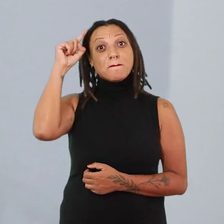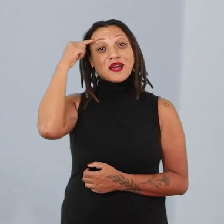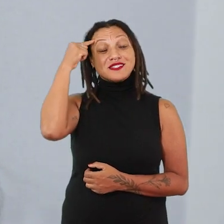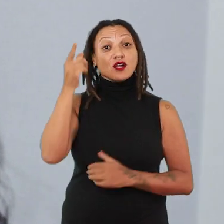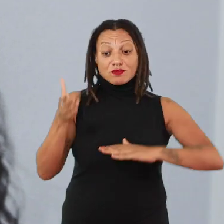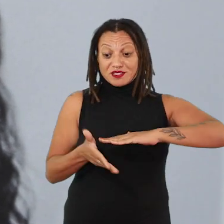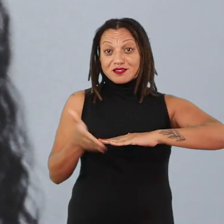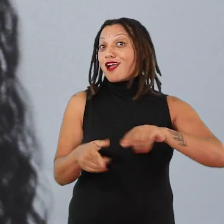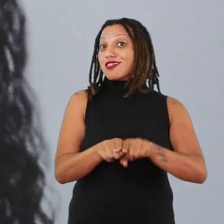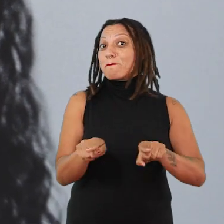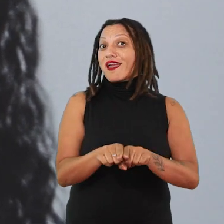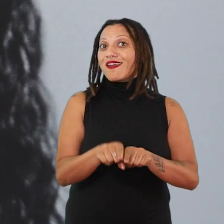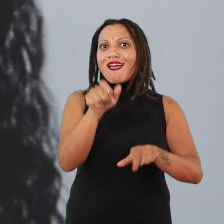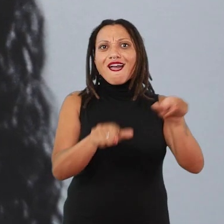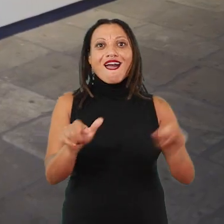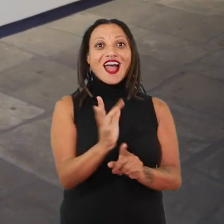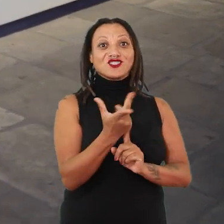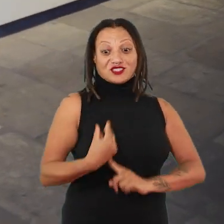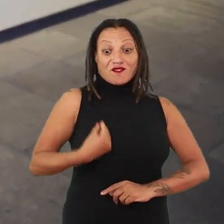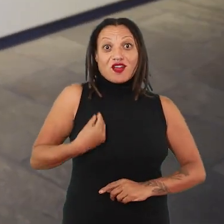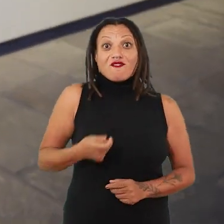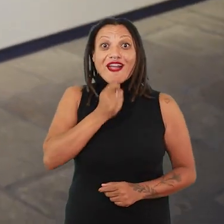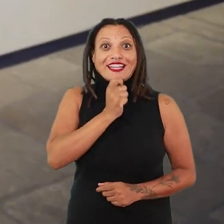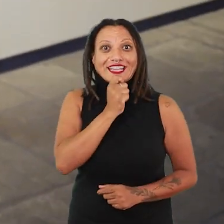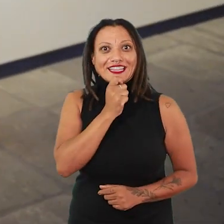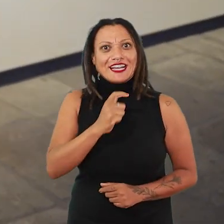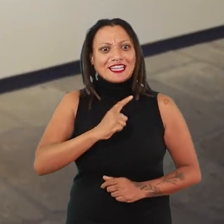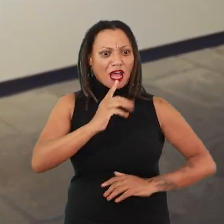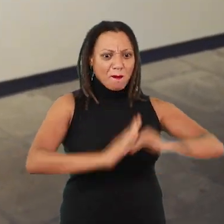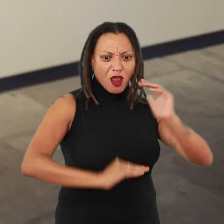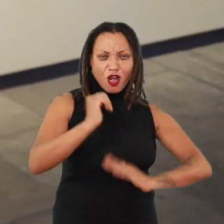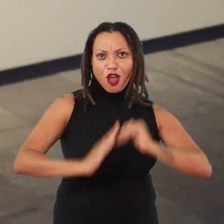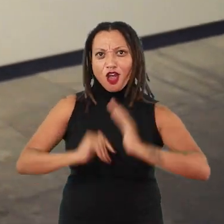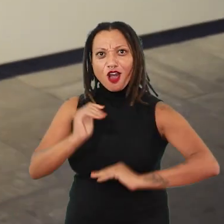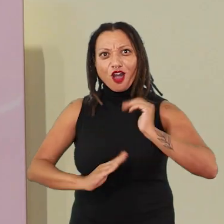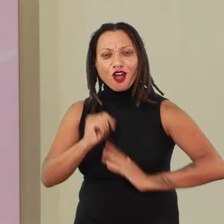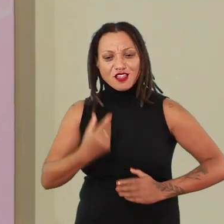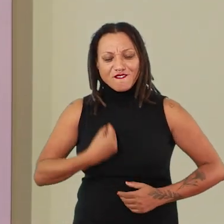essas artistas que estão ainda encarnadas, que estão pulsando produção, que estão pulsando vida